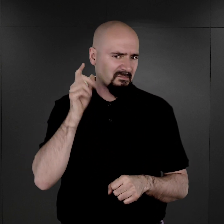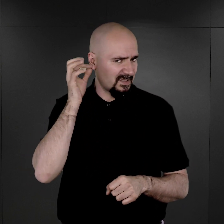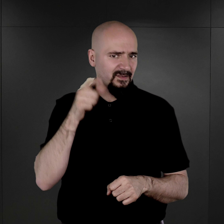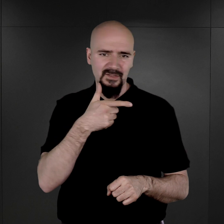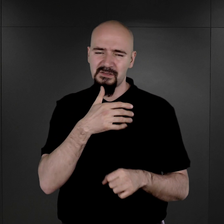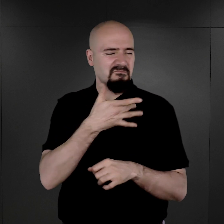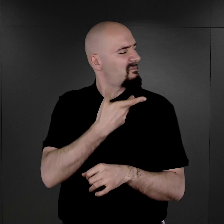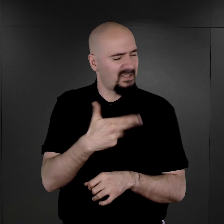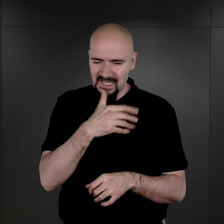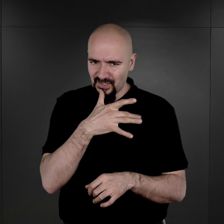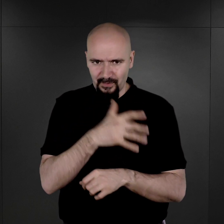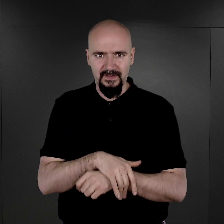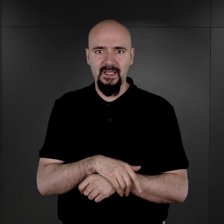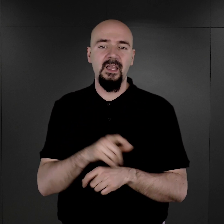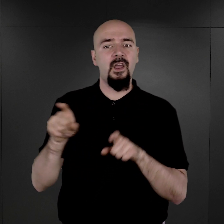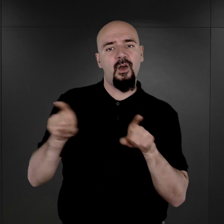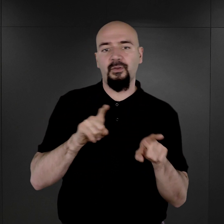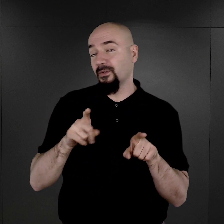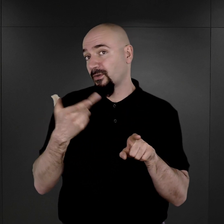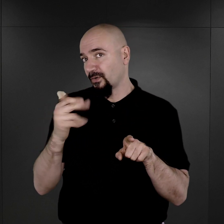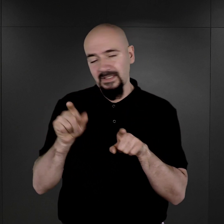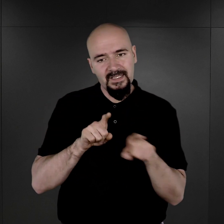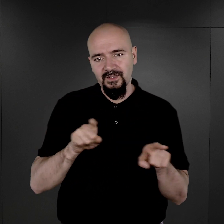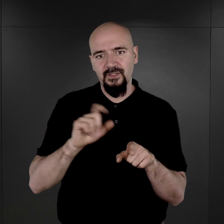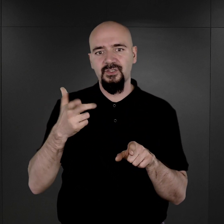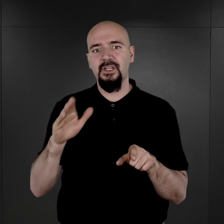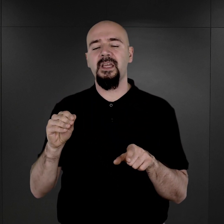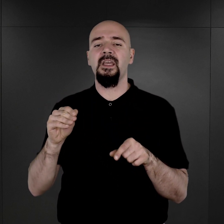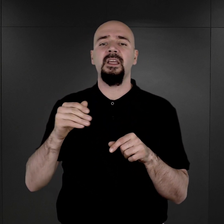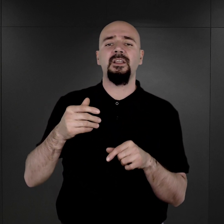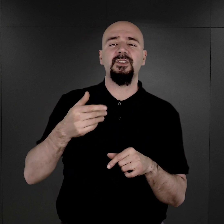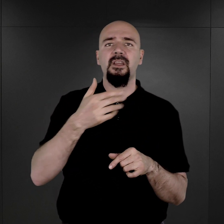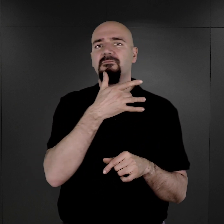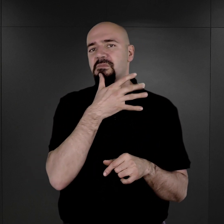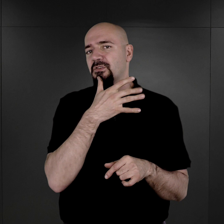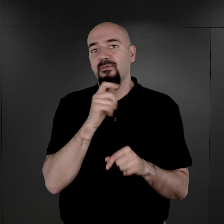Oczywiście, to nie znaczy, że więźniów i więźniarki żydowskie w ogóle nie fotografowano,